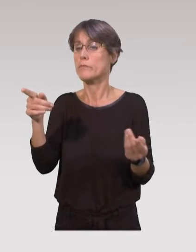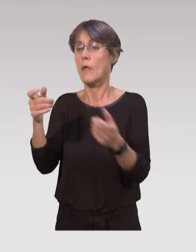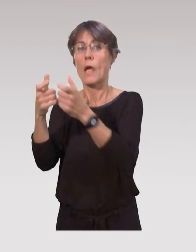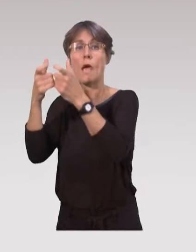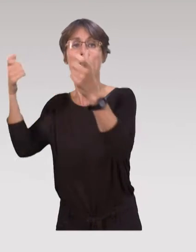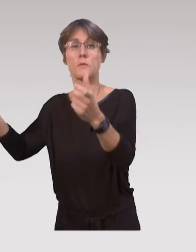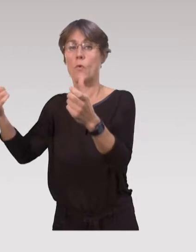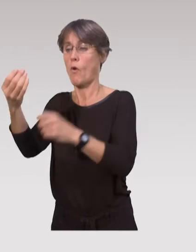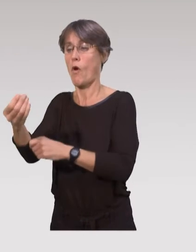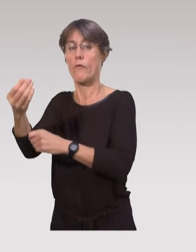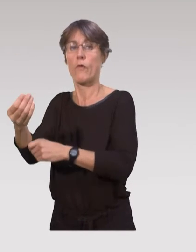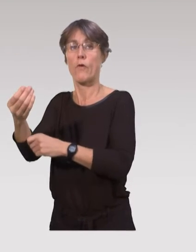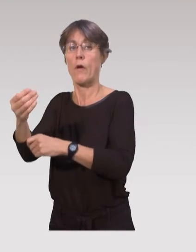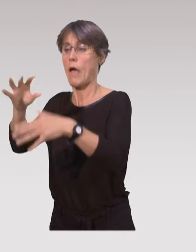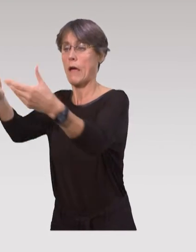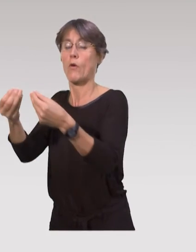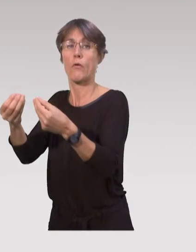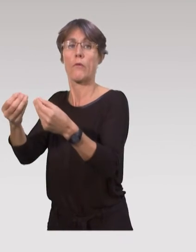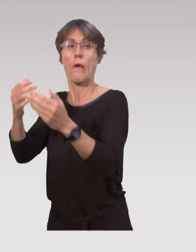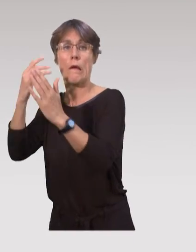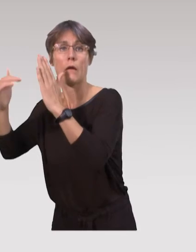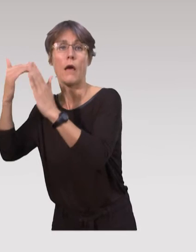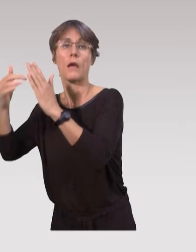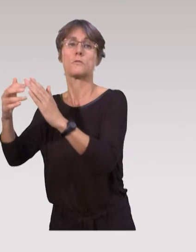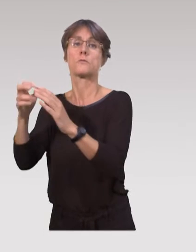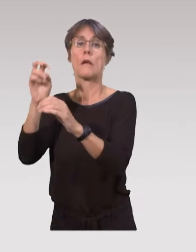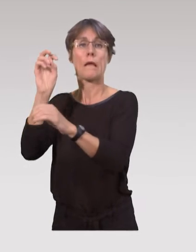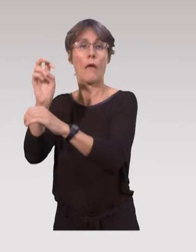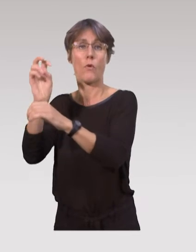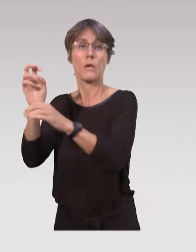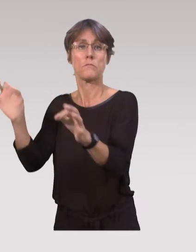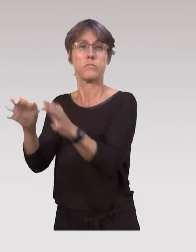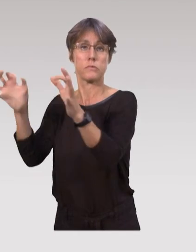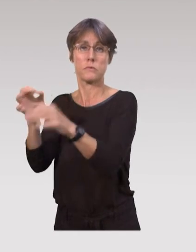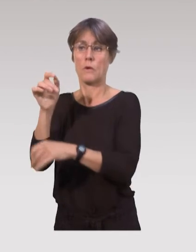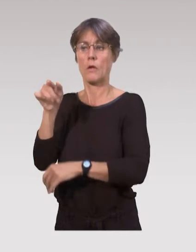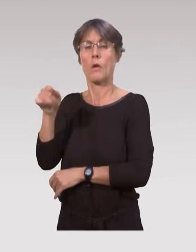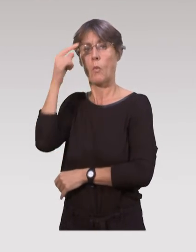comme les établissements d’accueils de jeunes enfants, les crèches ou haltes garderies.